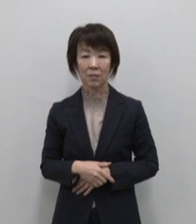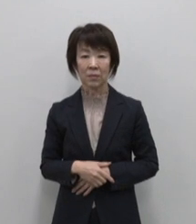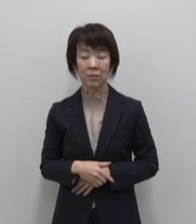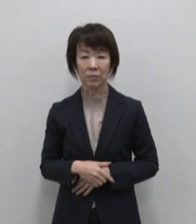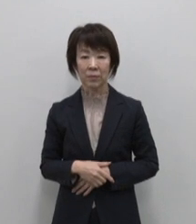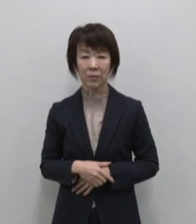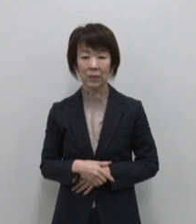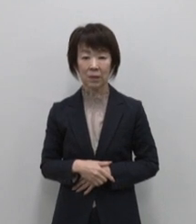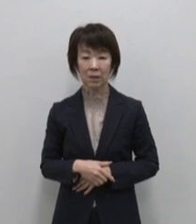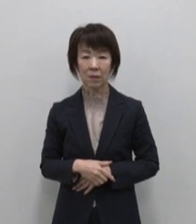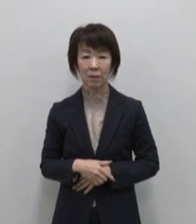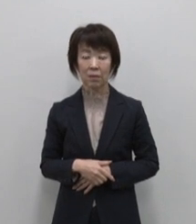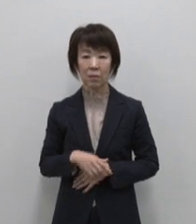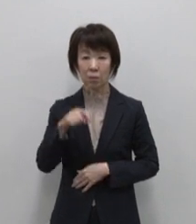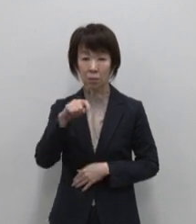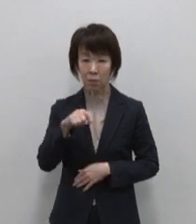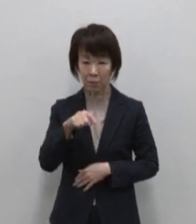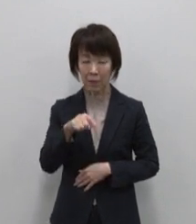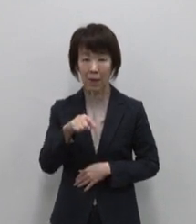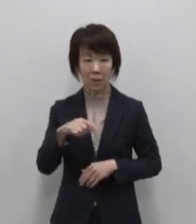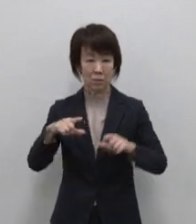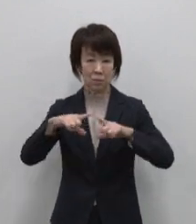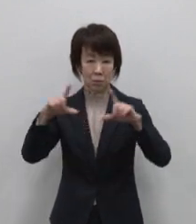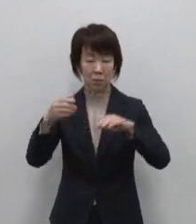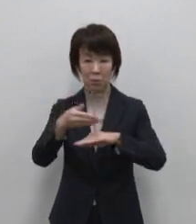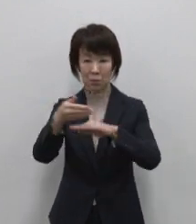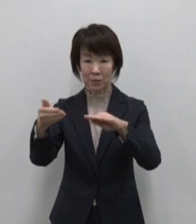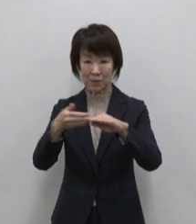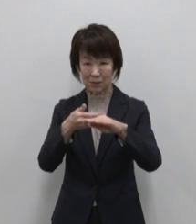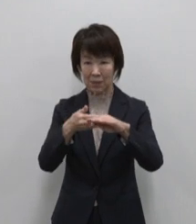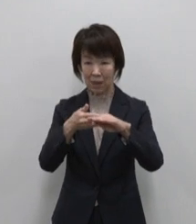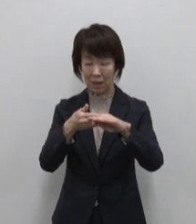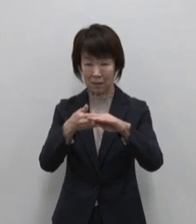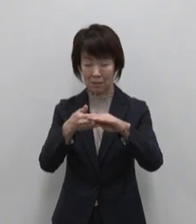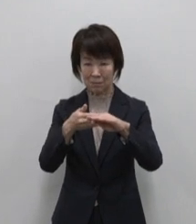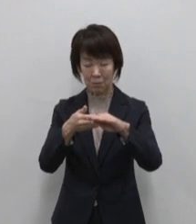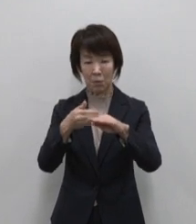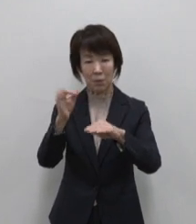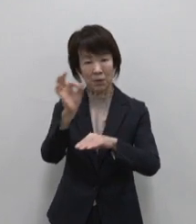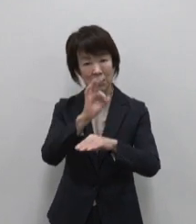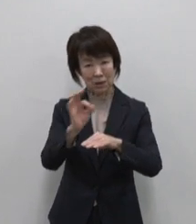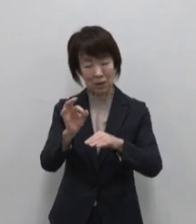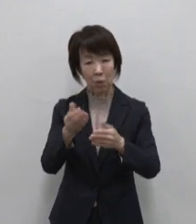東京愛らんどは東京の島のアンテナショップ として平成4年に誕生